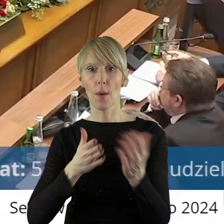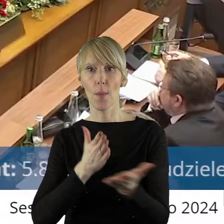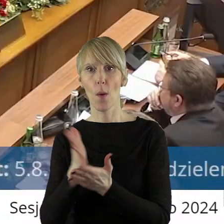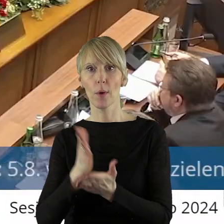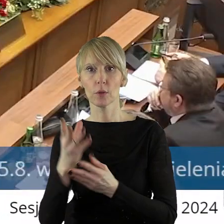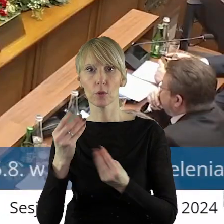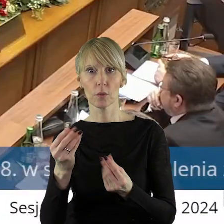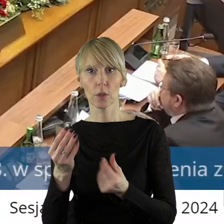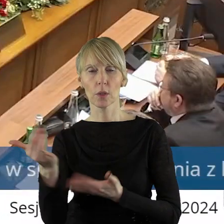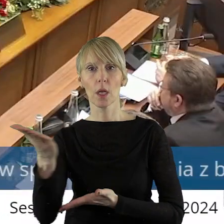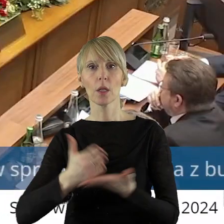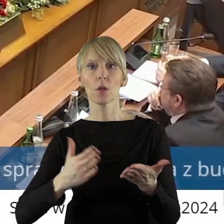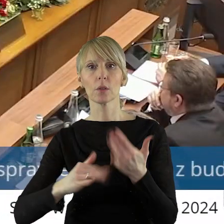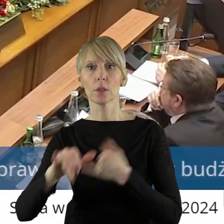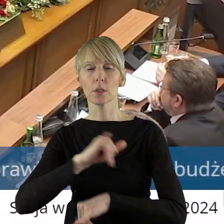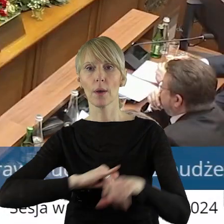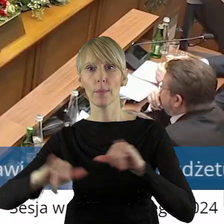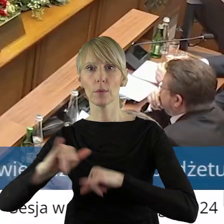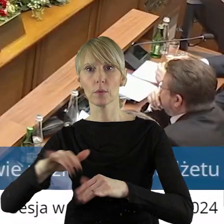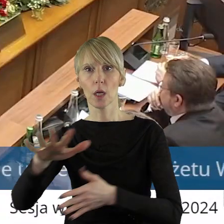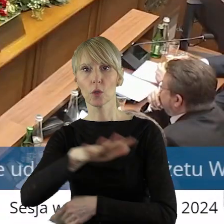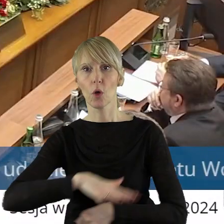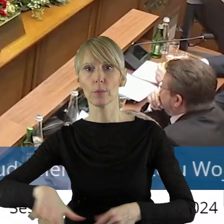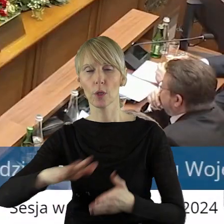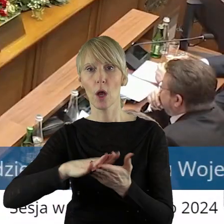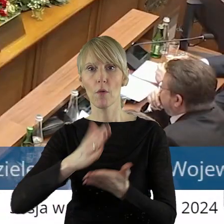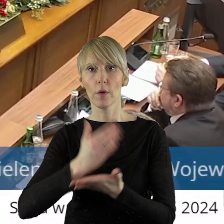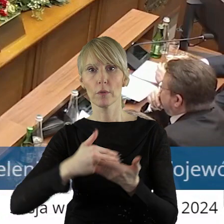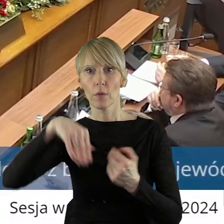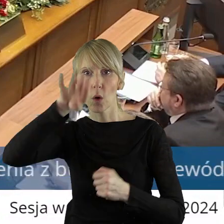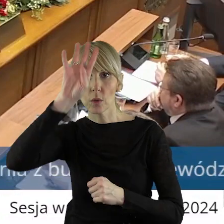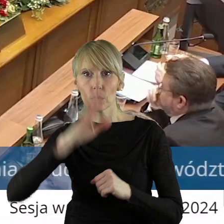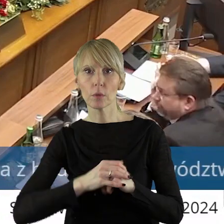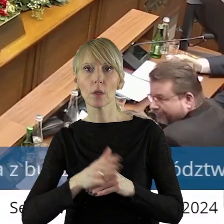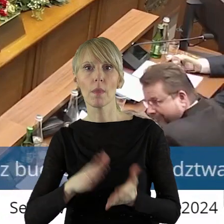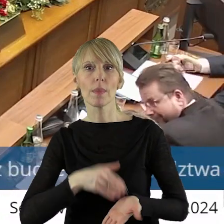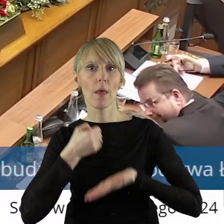dla jednostek samorządu terytorialnego z obszaru województwa łódzkiego w formie dotacji